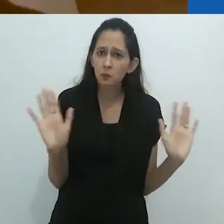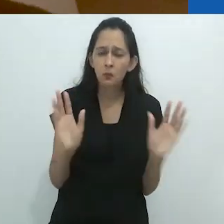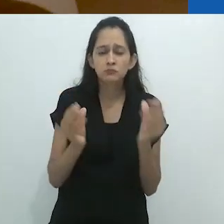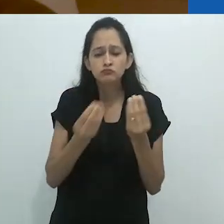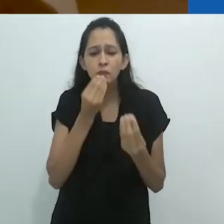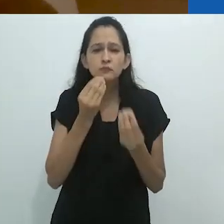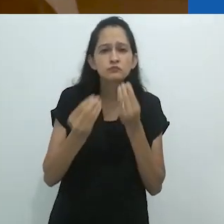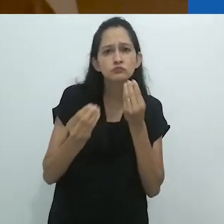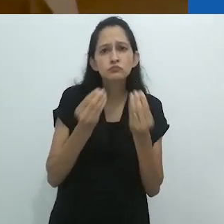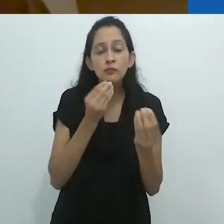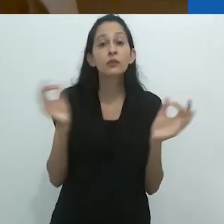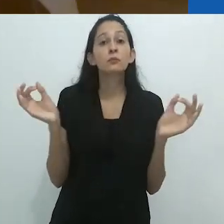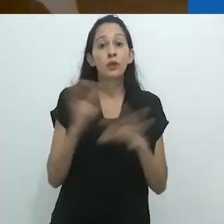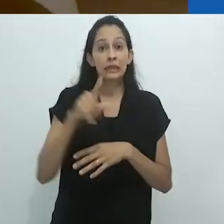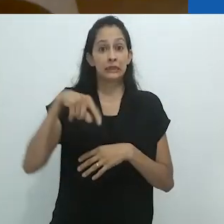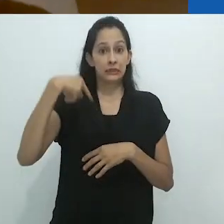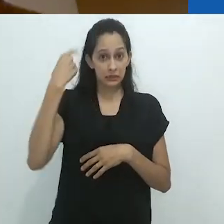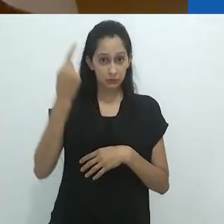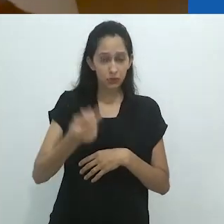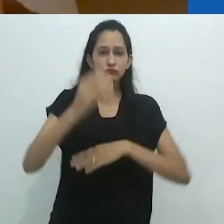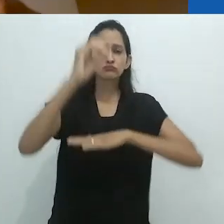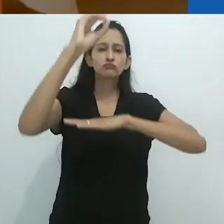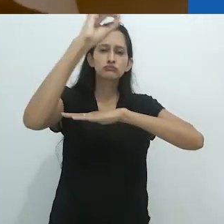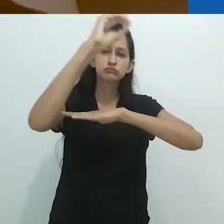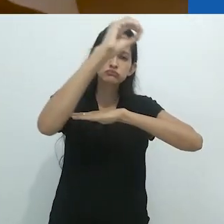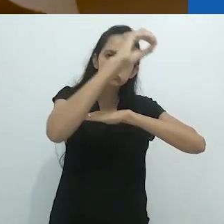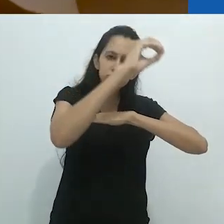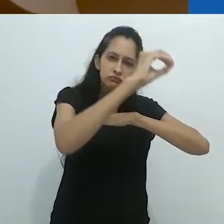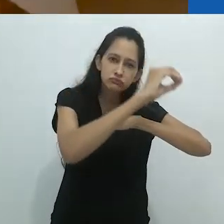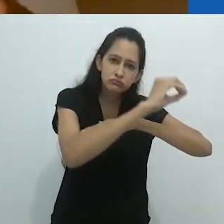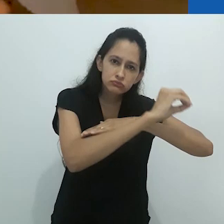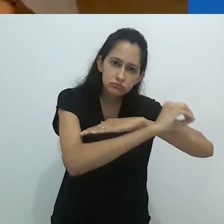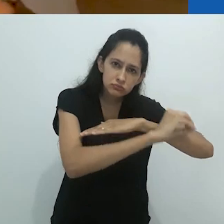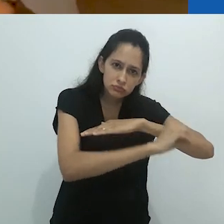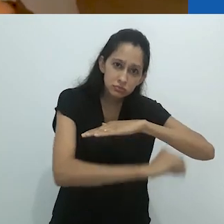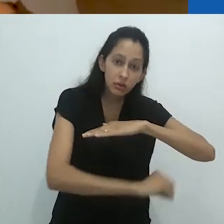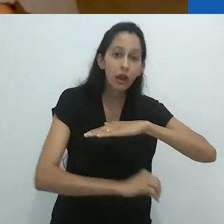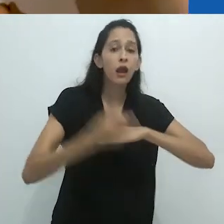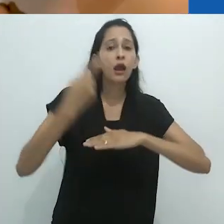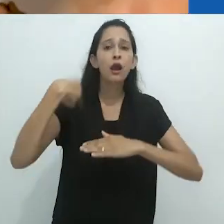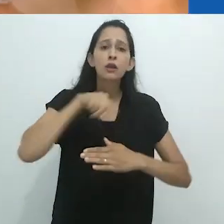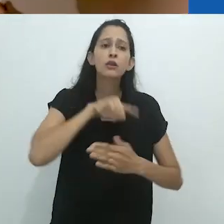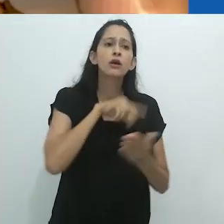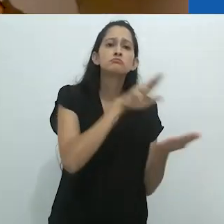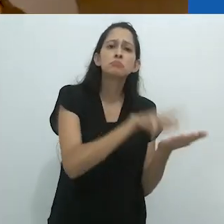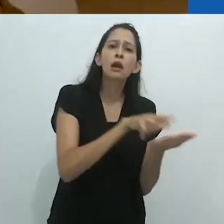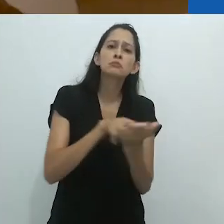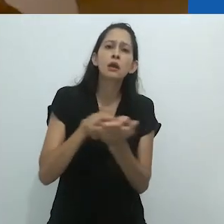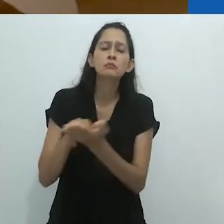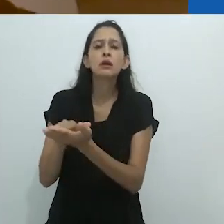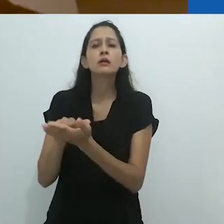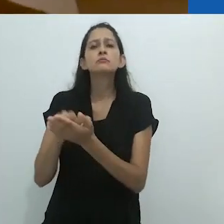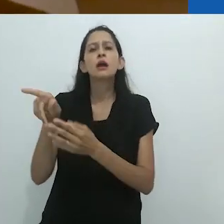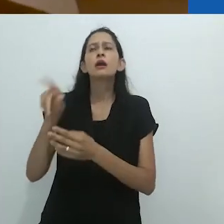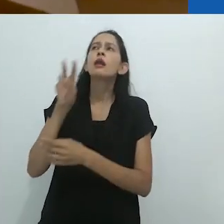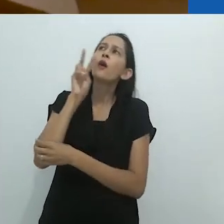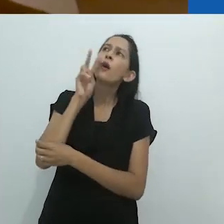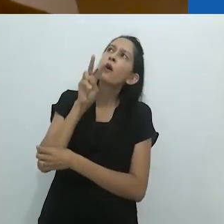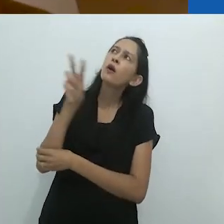Mais tarde, no fim de tarde, em nosso alojamento,